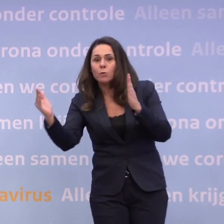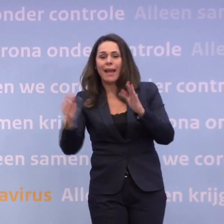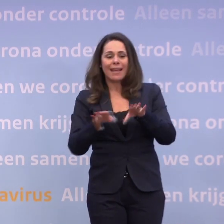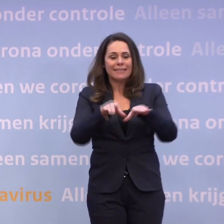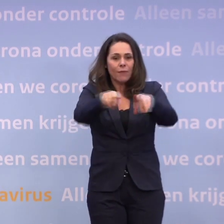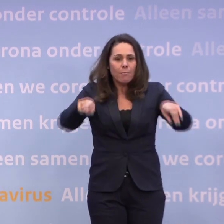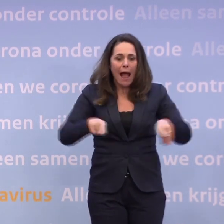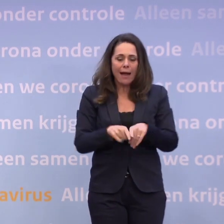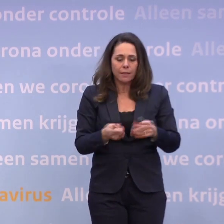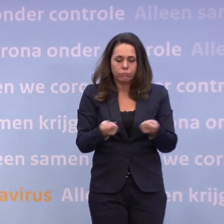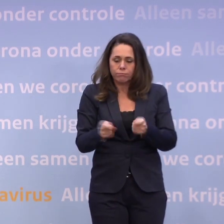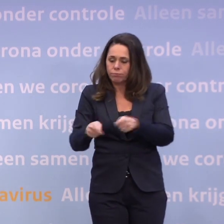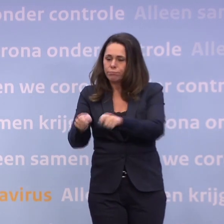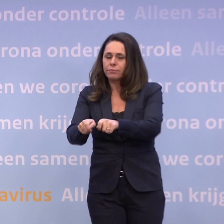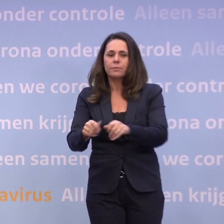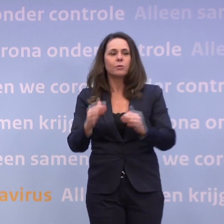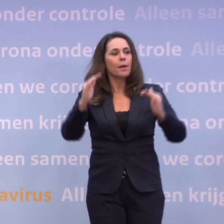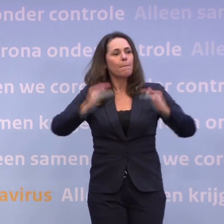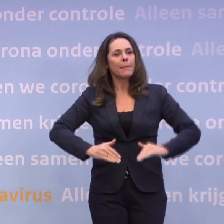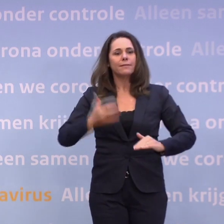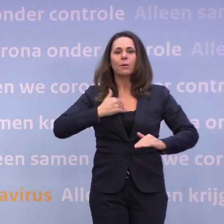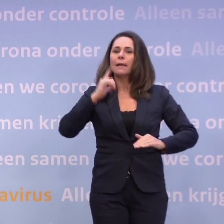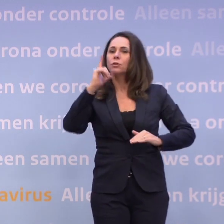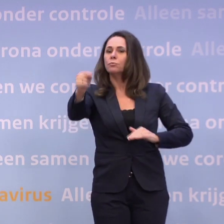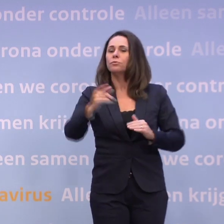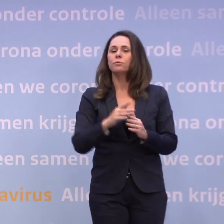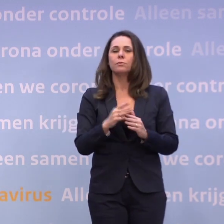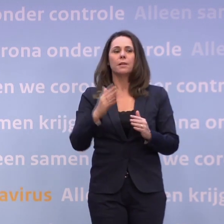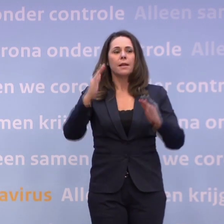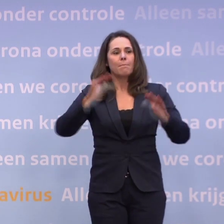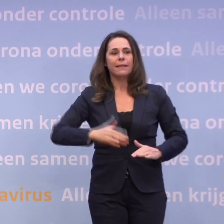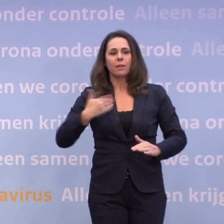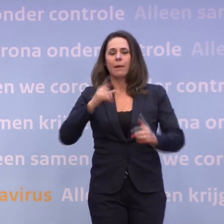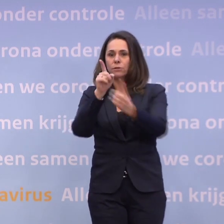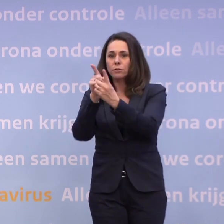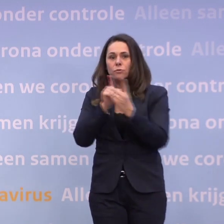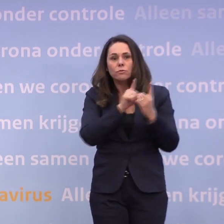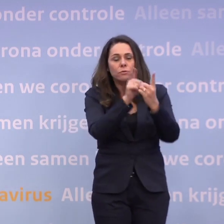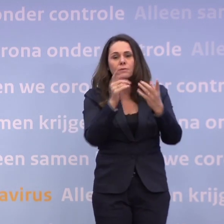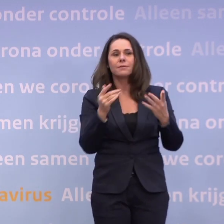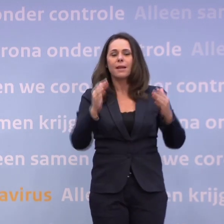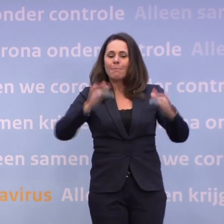...als je dat soort maatregelen neemt, gaan er minder mensen op pad... ...zijn er minder mensen die elkaar daar tegenkomen, minder risico dat iemand...